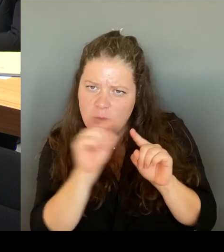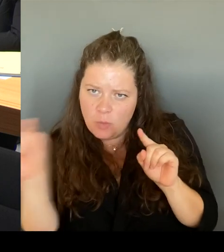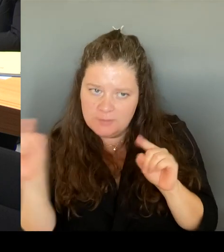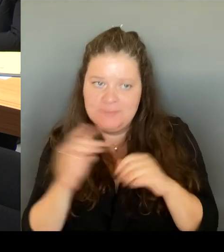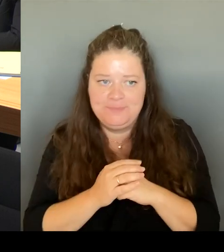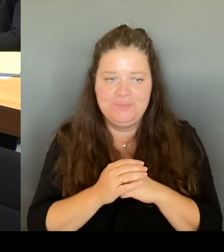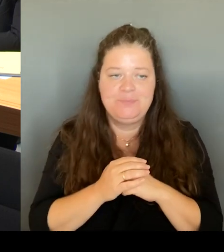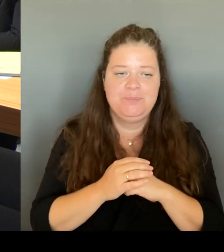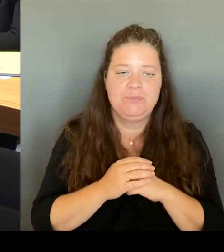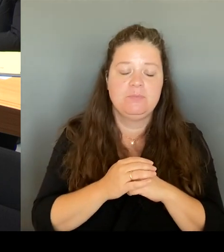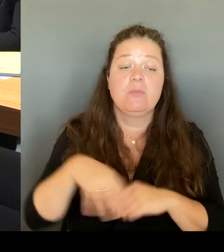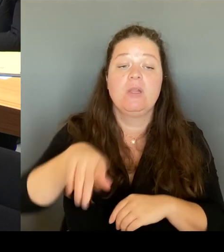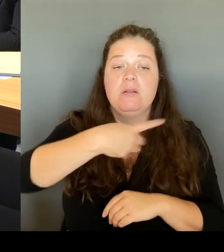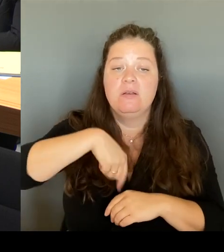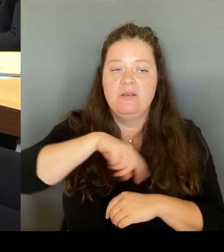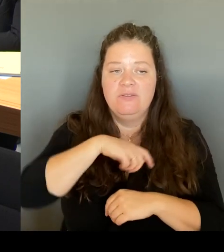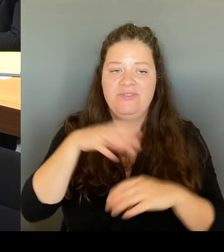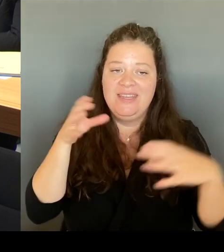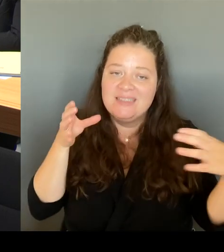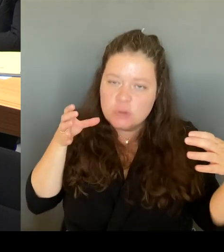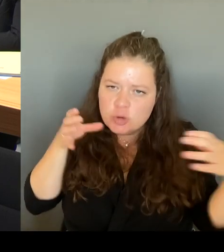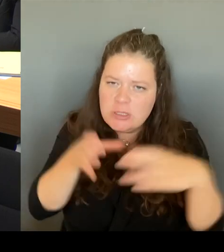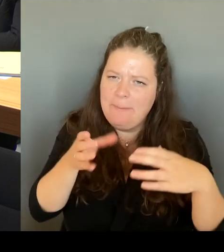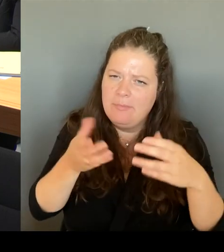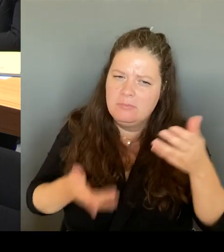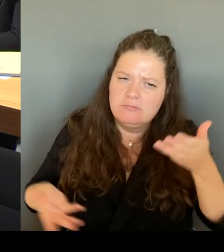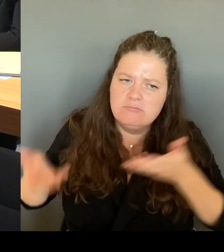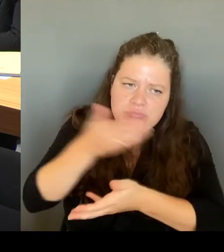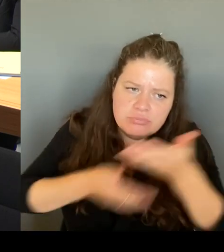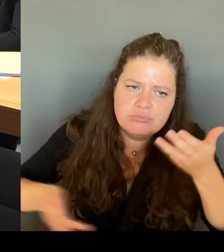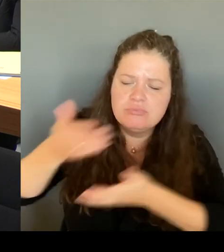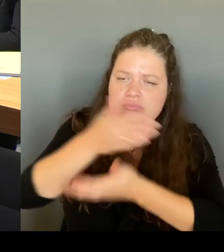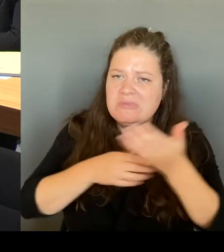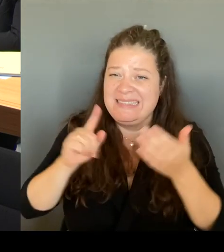was kann man und was muss man dort an diesem Ort auch verändern?